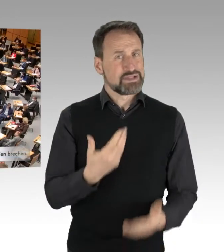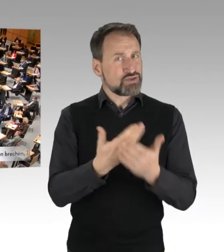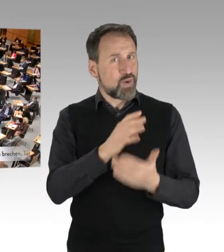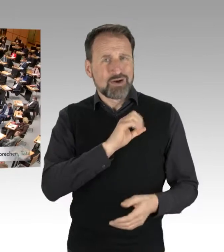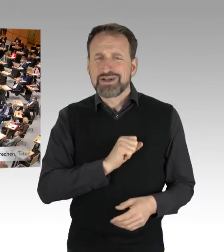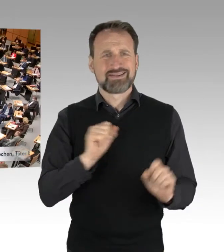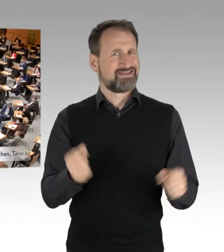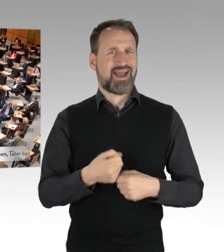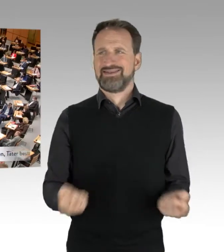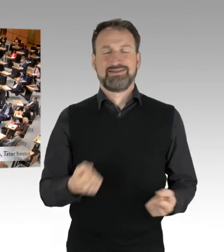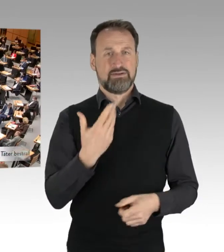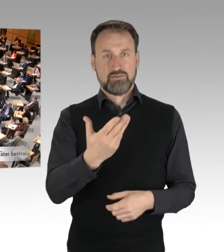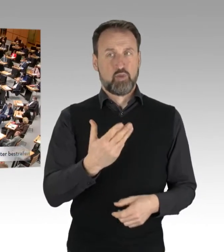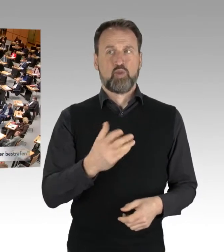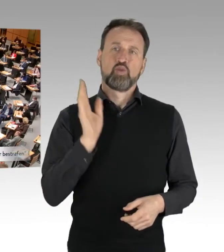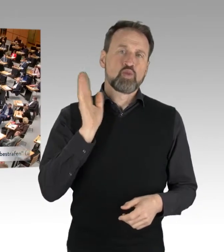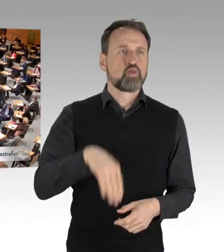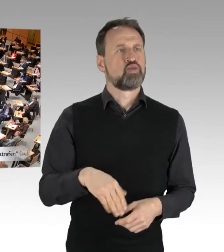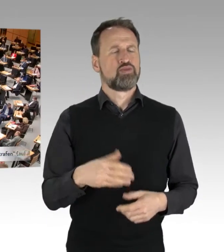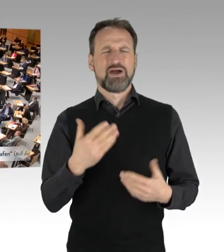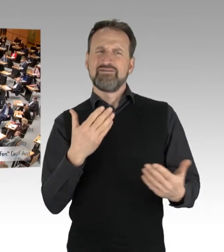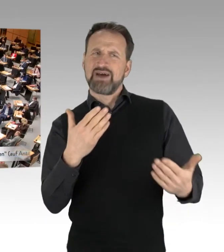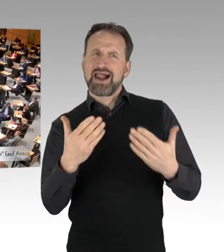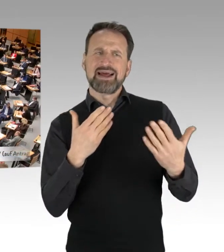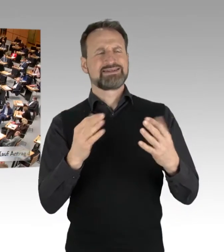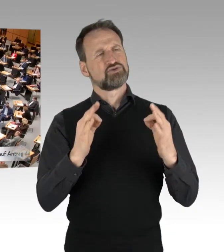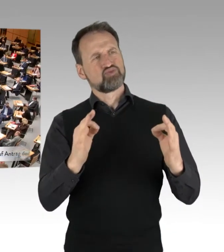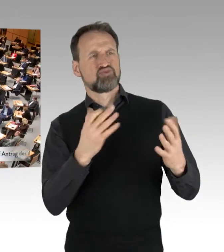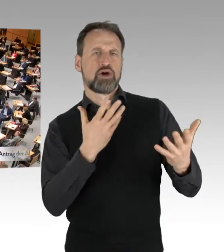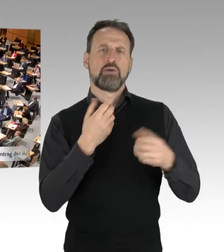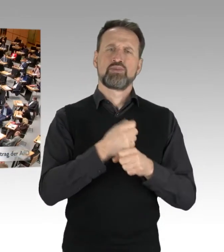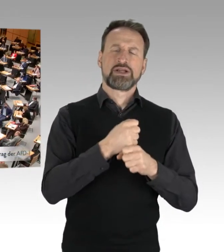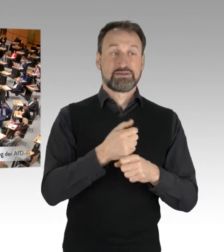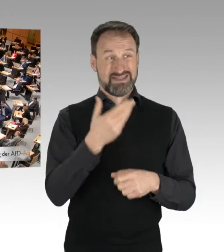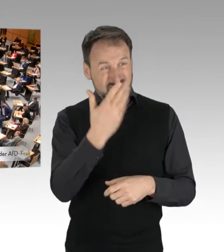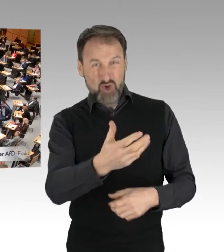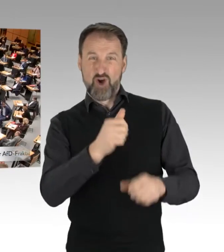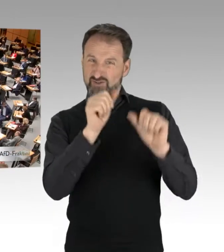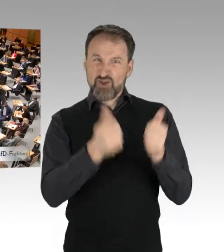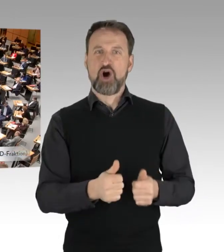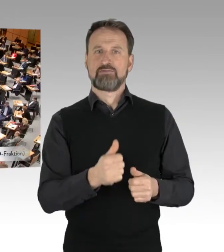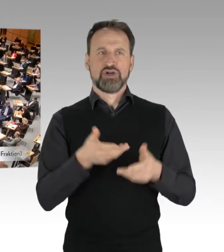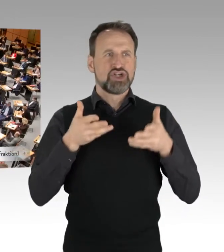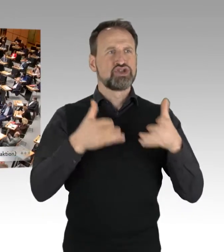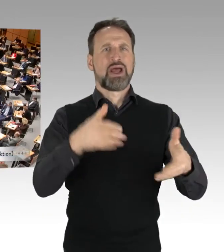Diese Protestform, die hier versucht wird, durchzusetzen auf den Straßen Berlins.